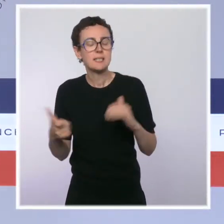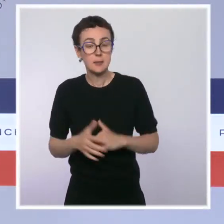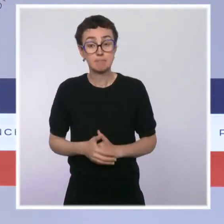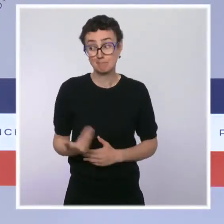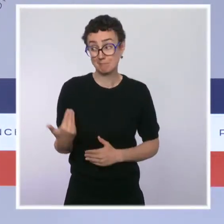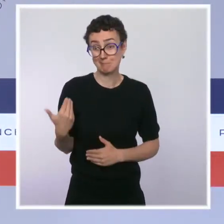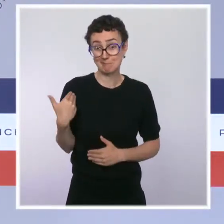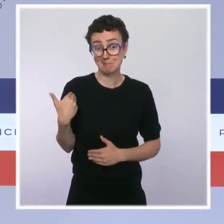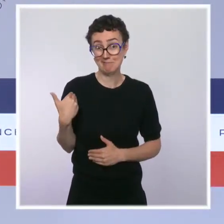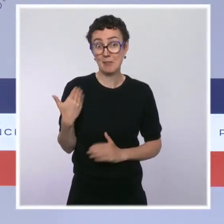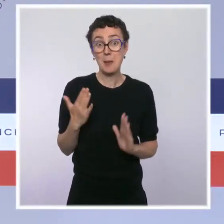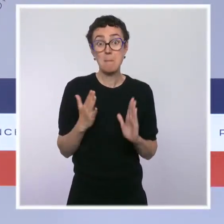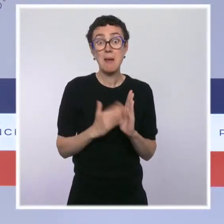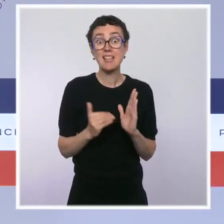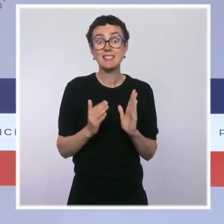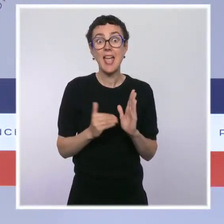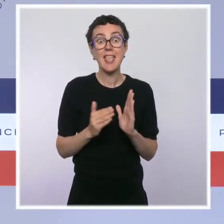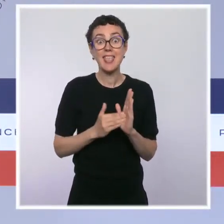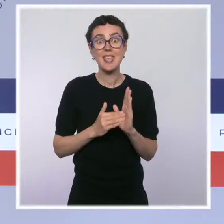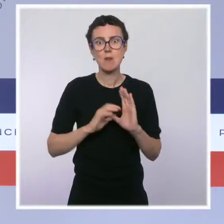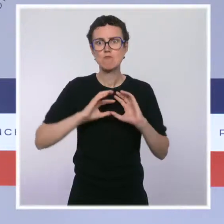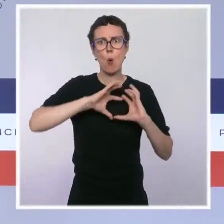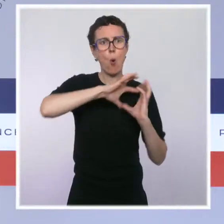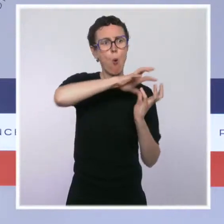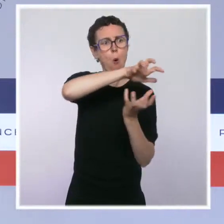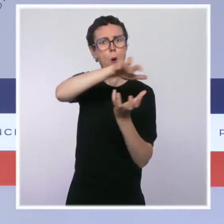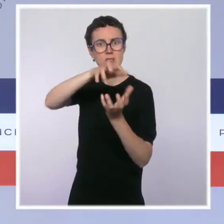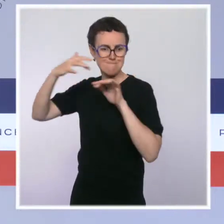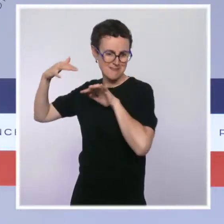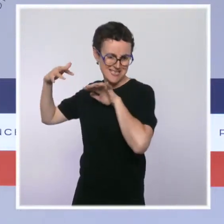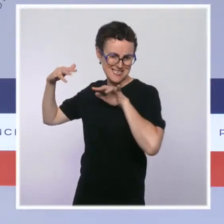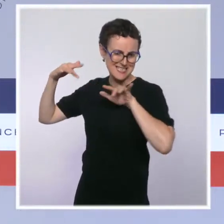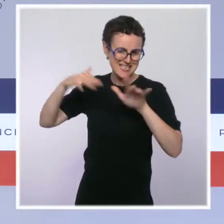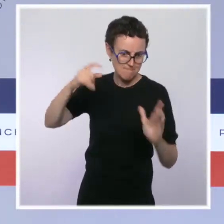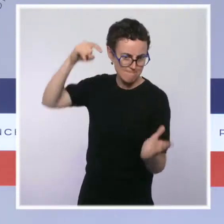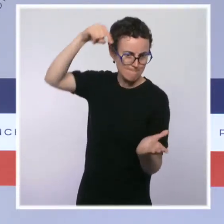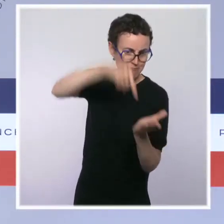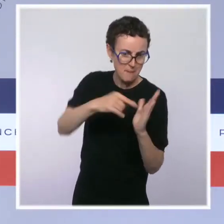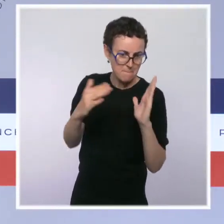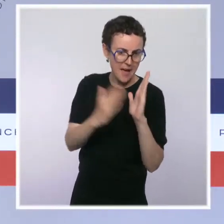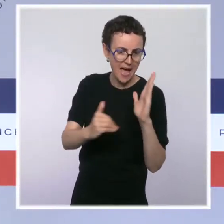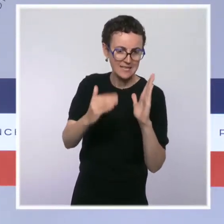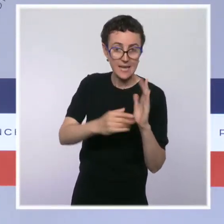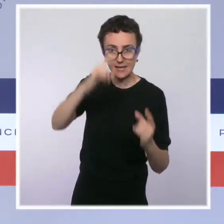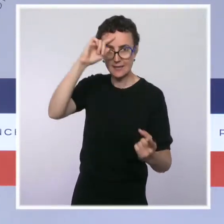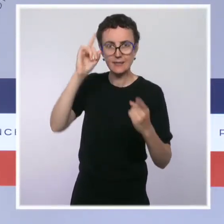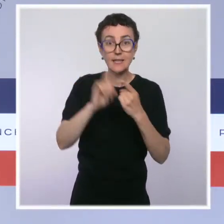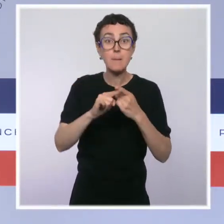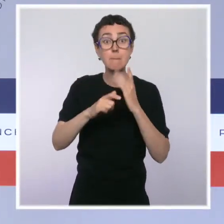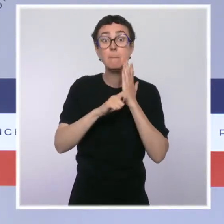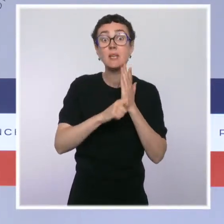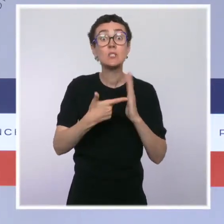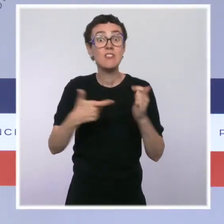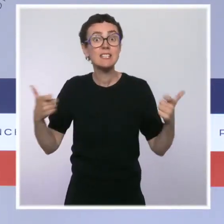mondiale de la biodiversité avec le Congrès mondial de la nature dont la ministre de la Transition écologique et la secrétaire d'État